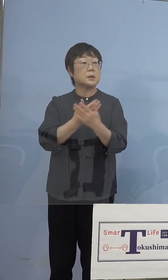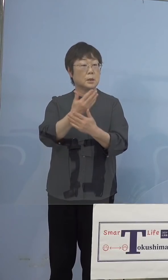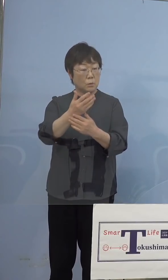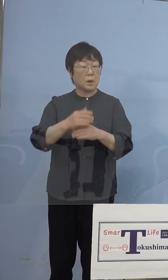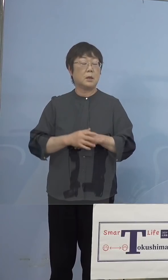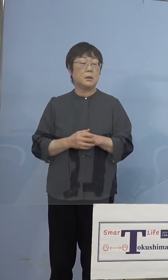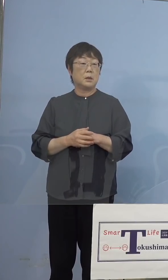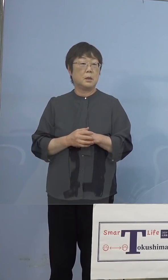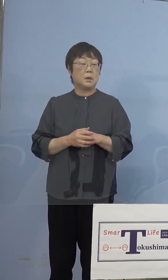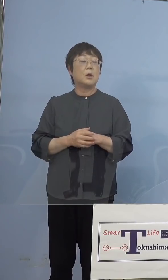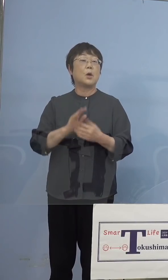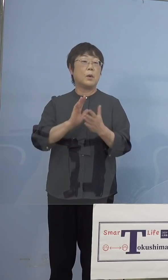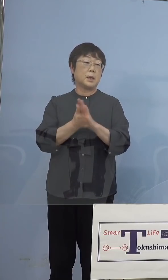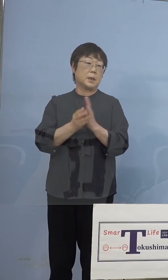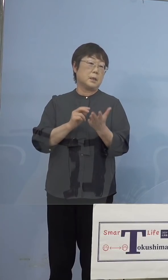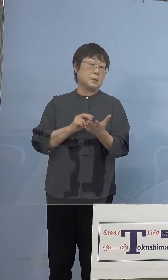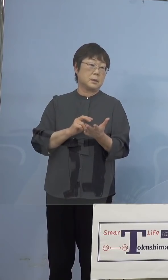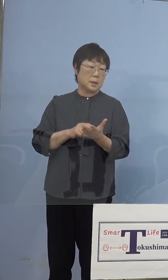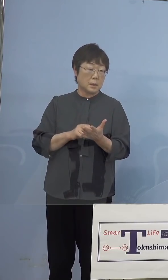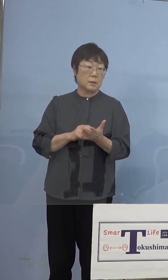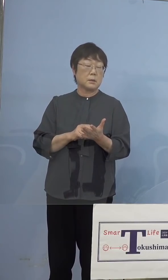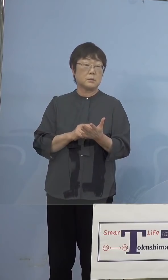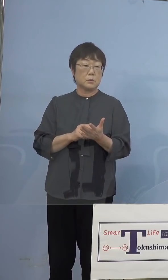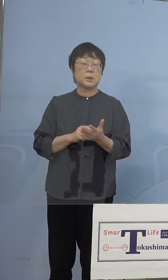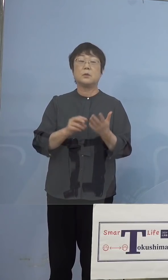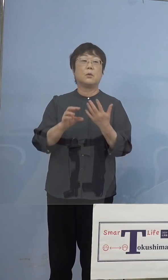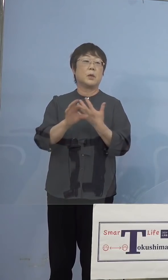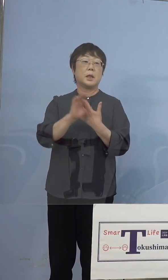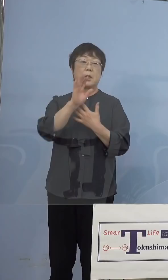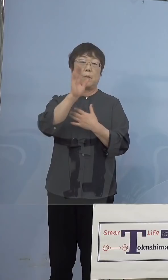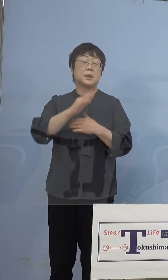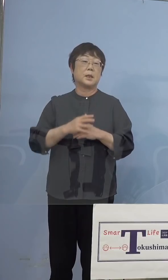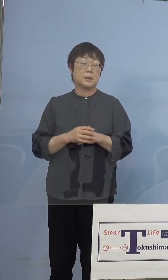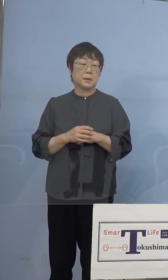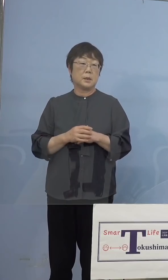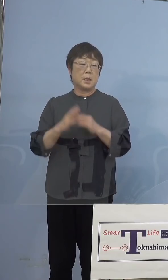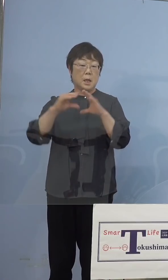徳島だけの、おそらく事例ではないと 思うんですね、おそらく全国各地で